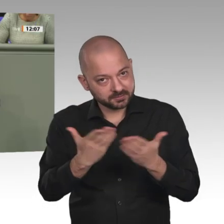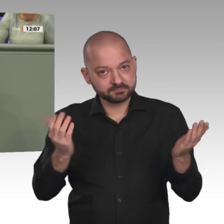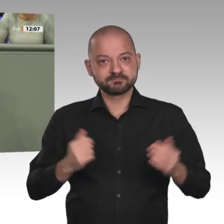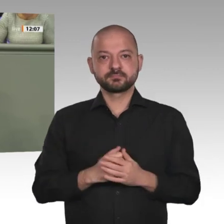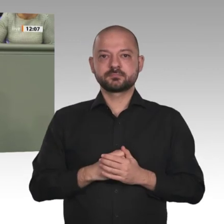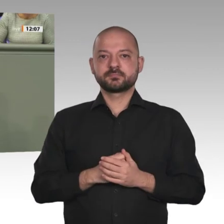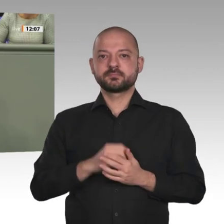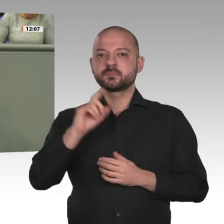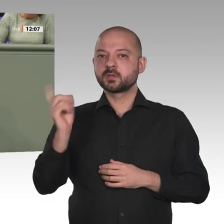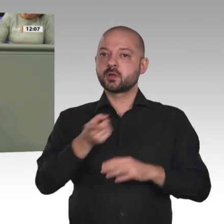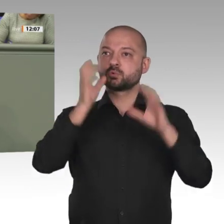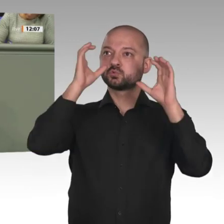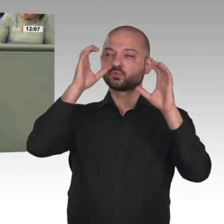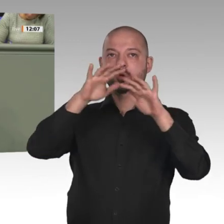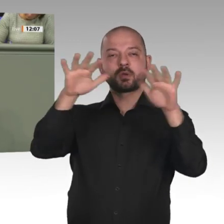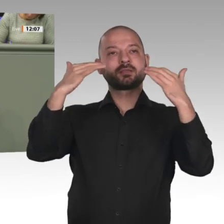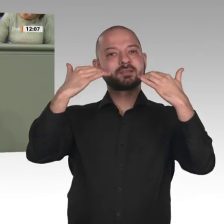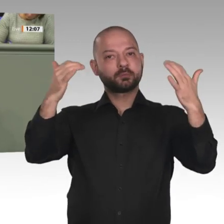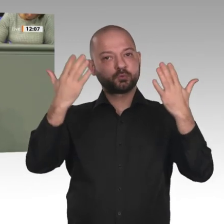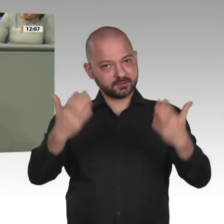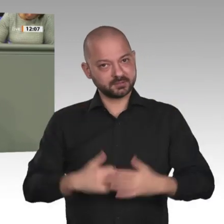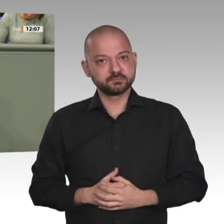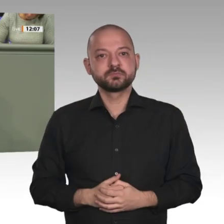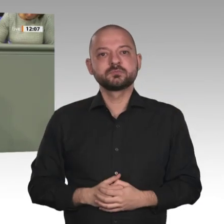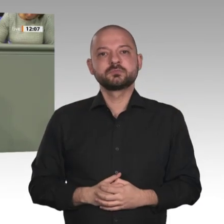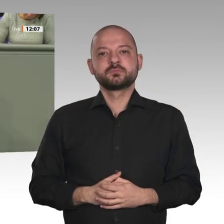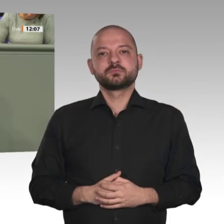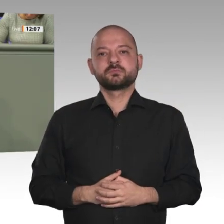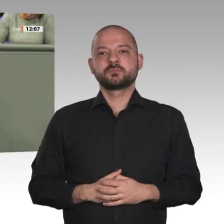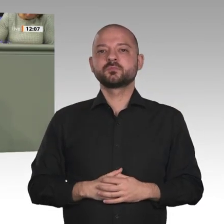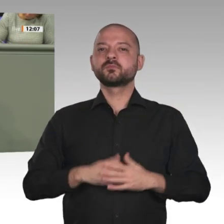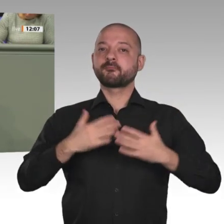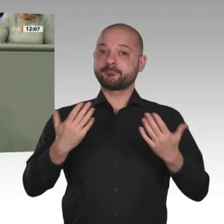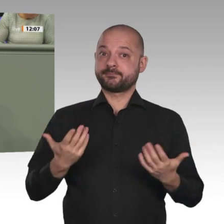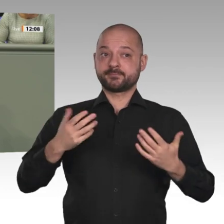Sudan für Deutschland von großem Interesse, gerade in Bezug auf Terror und Migration.